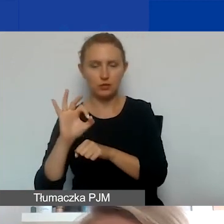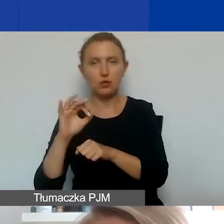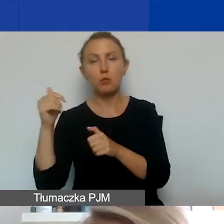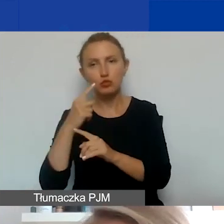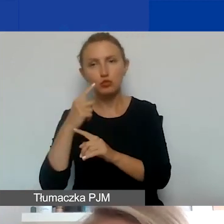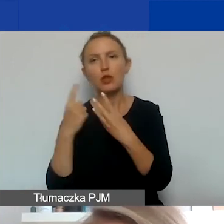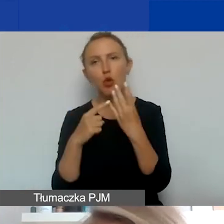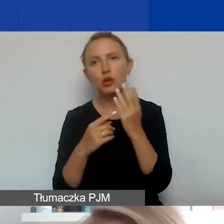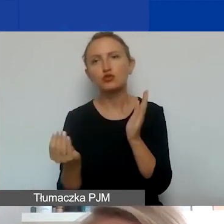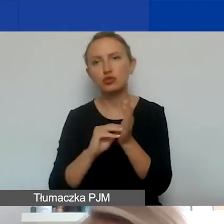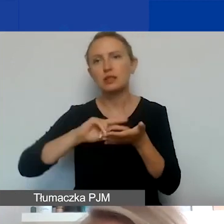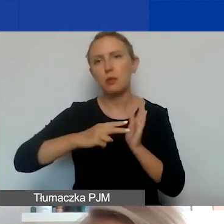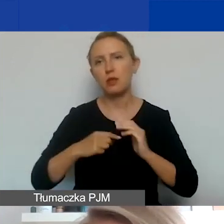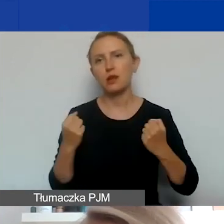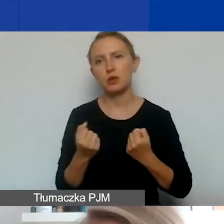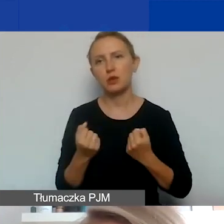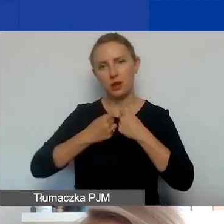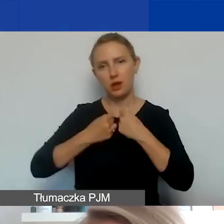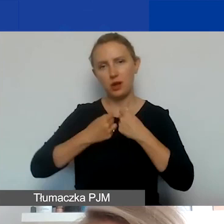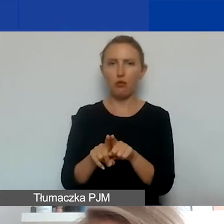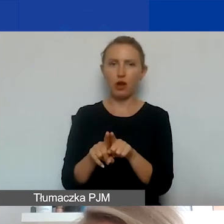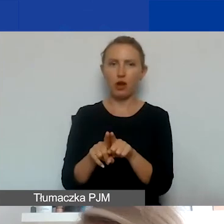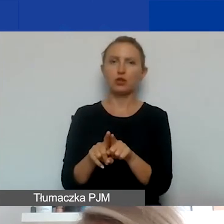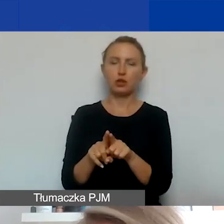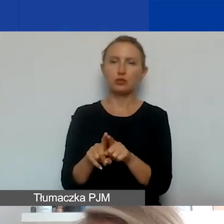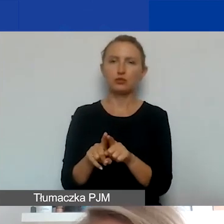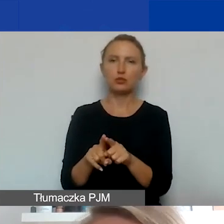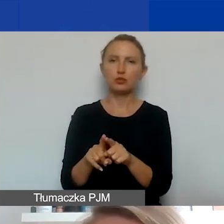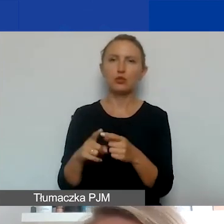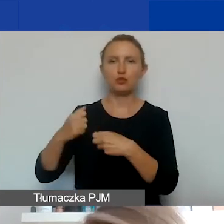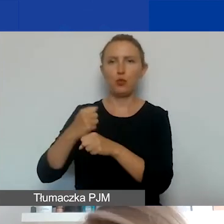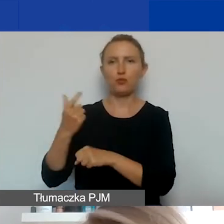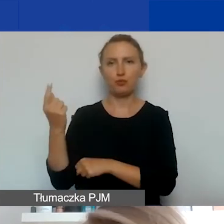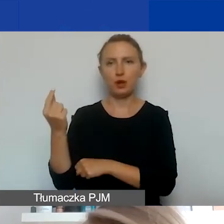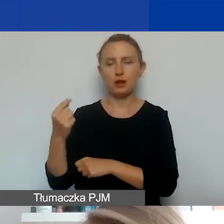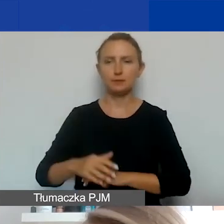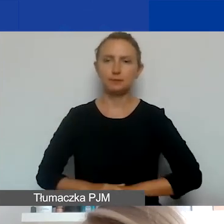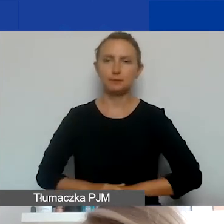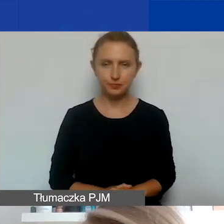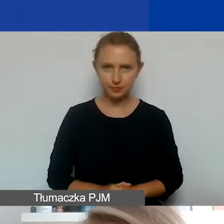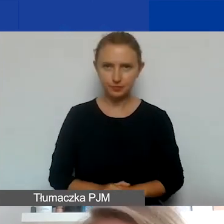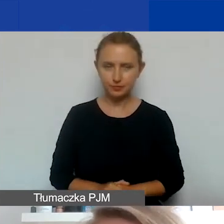i zaplanować na działania realizowane właśnie z podmiotami, z którymi będziecie chcieli założyć partnerstwo.